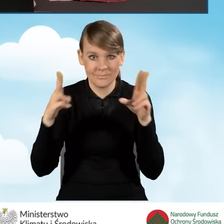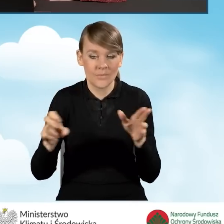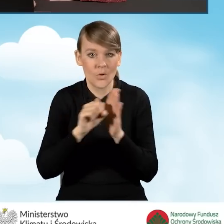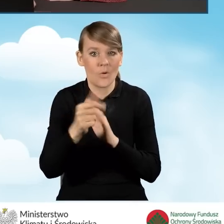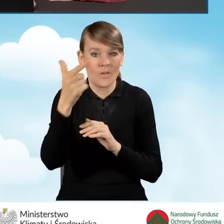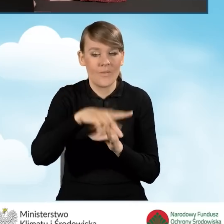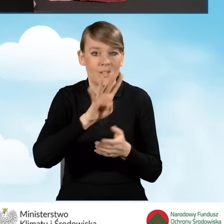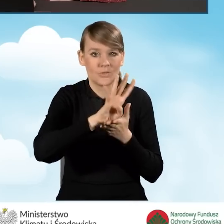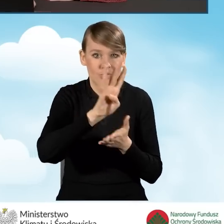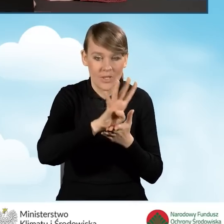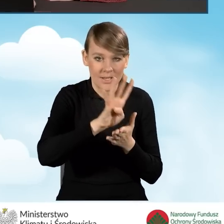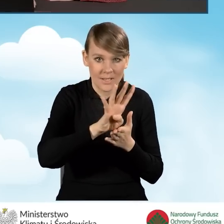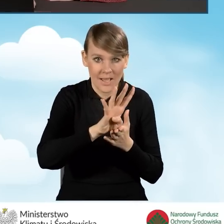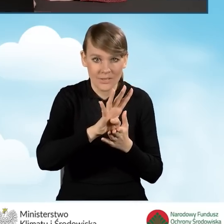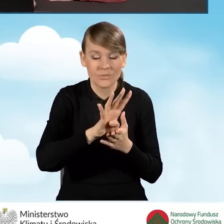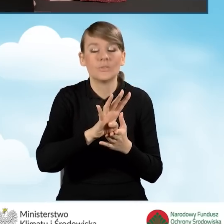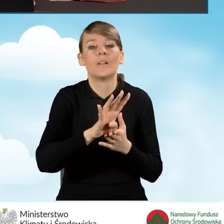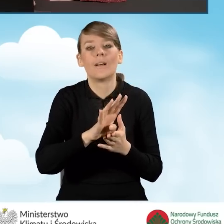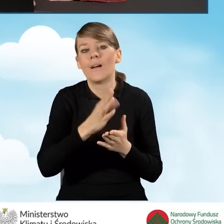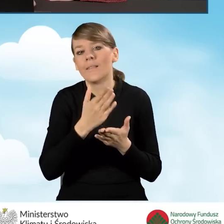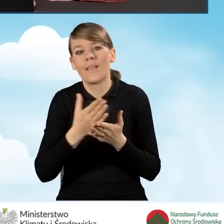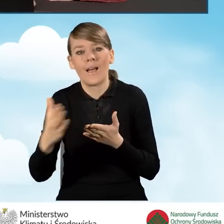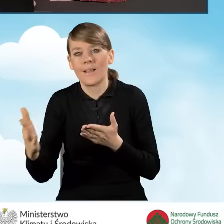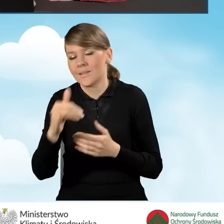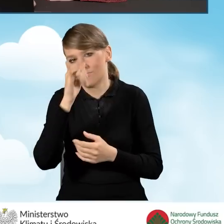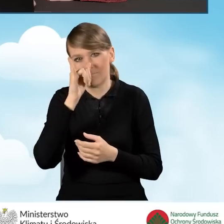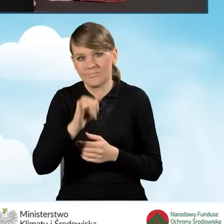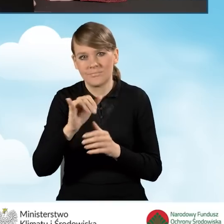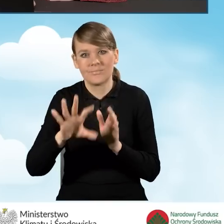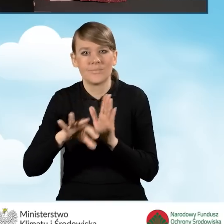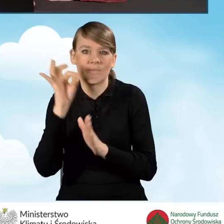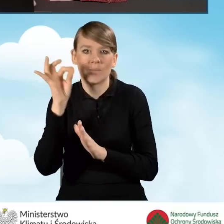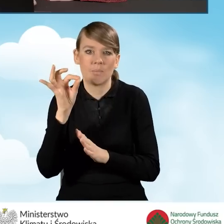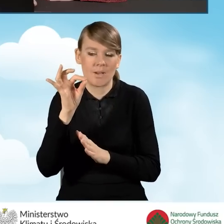od 2014 roku, w dalszej części nie będziemy mogli wybrać przedsięwzięcia